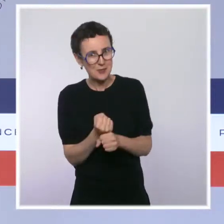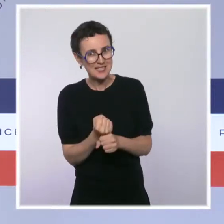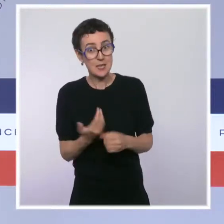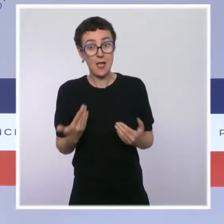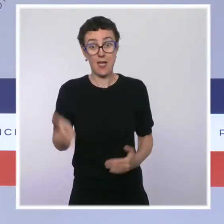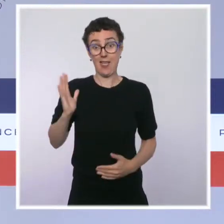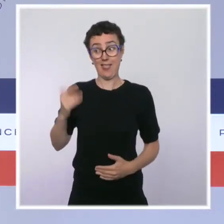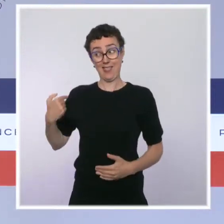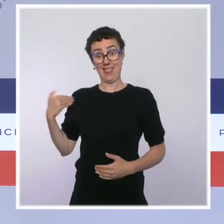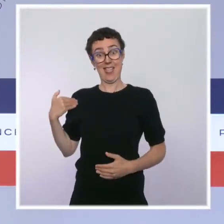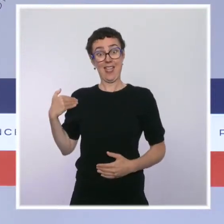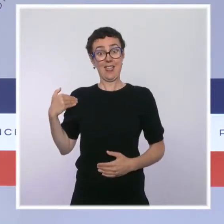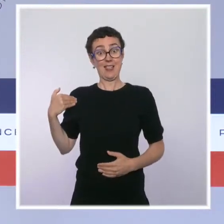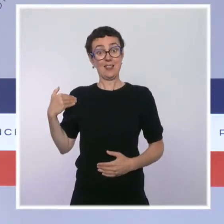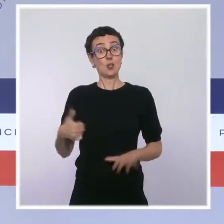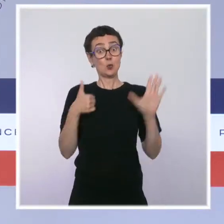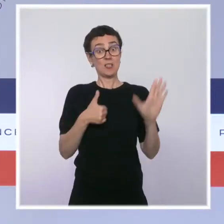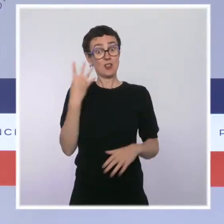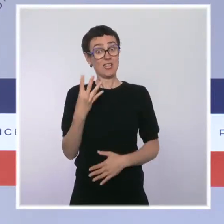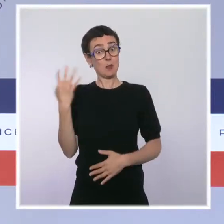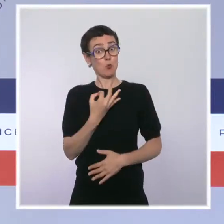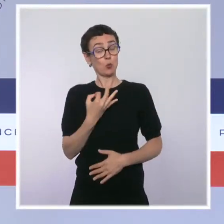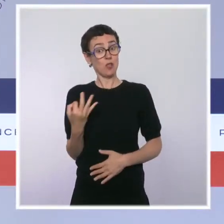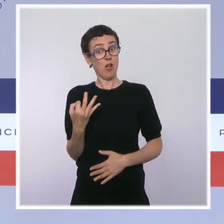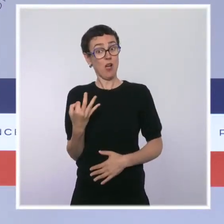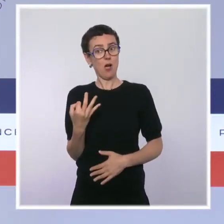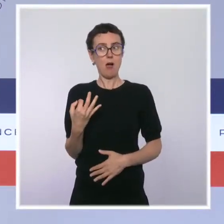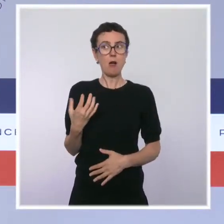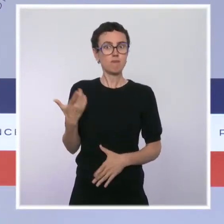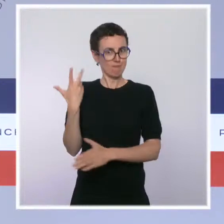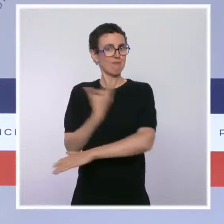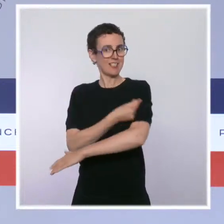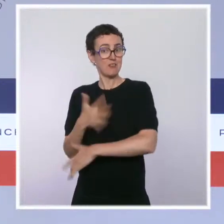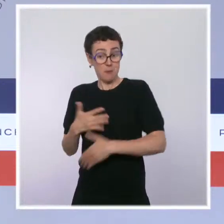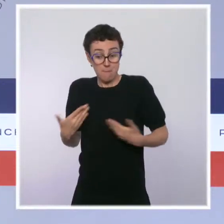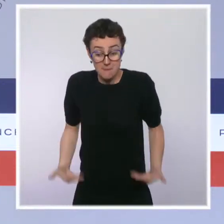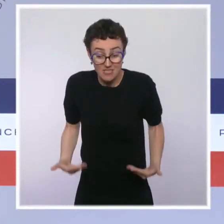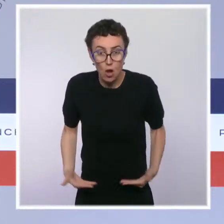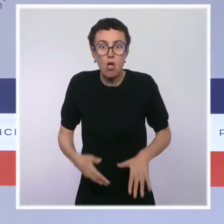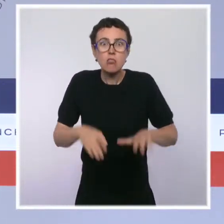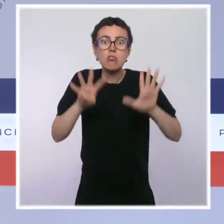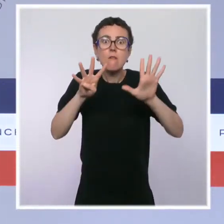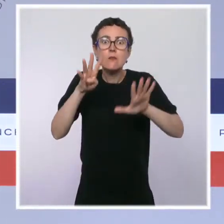soignants vaccinés début juillet à plus de 9 sur 10 aujourd'hui. Et je veux, au nom du président de la République,